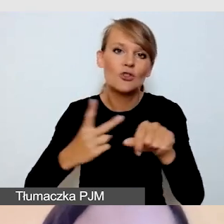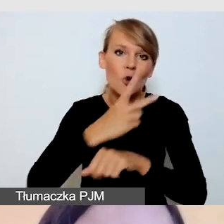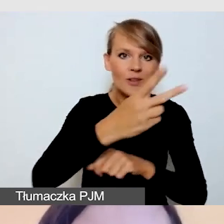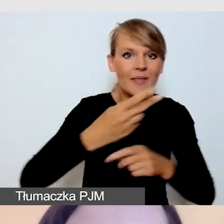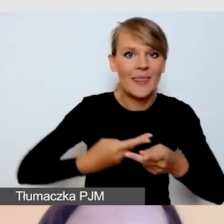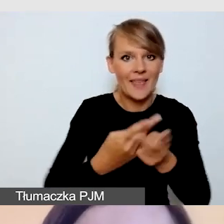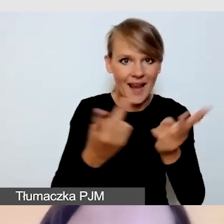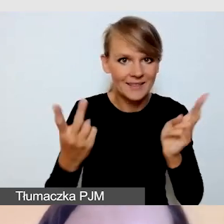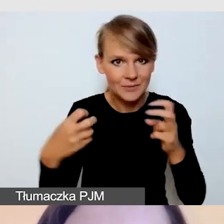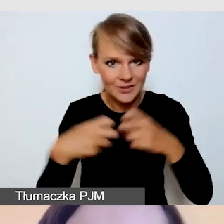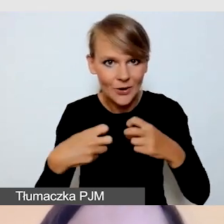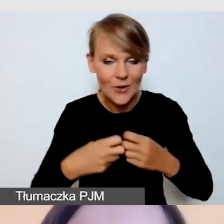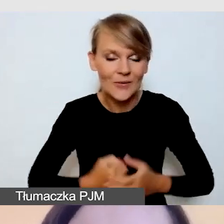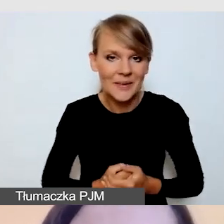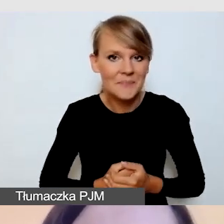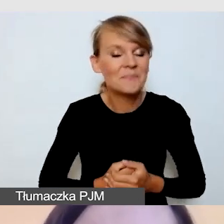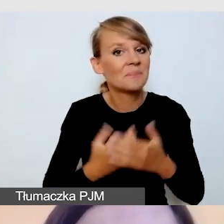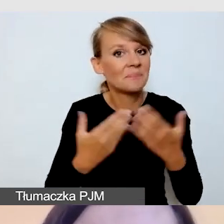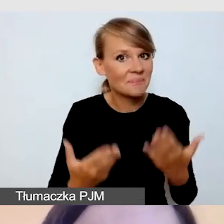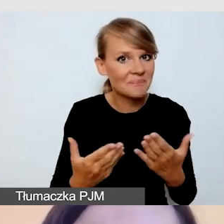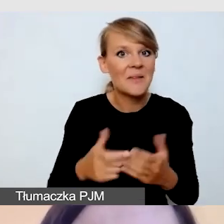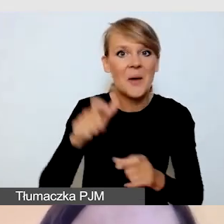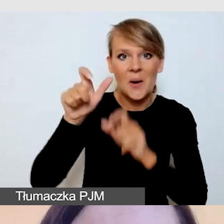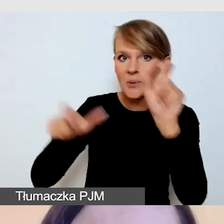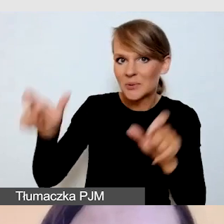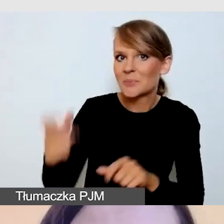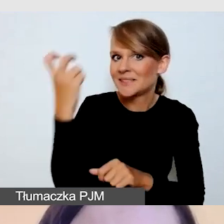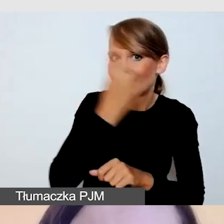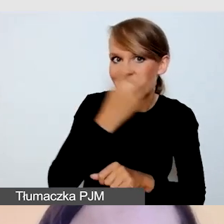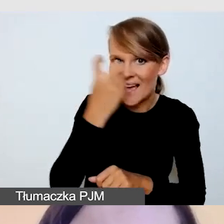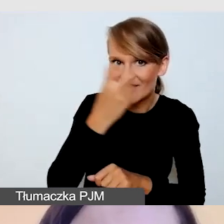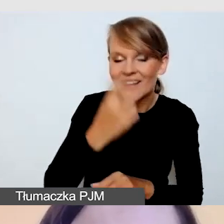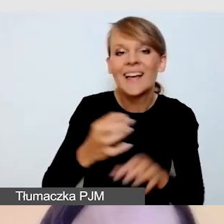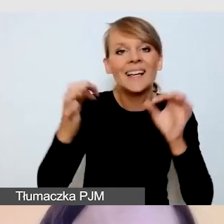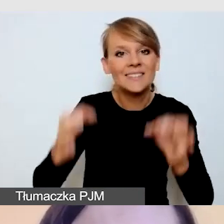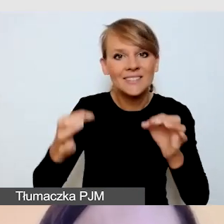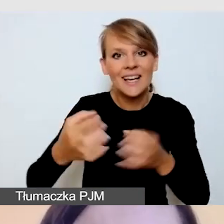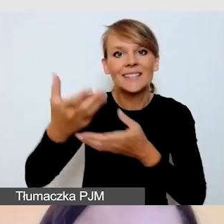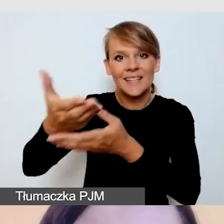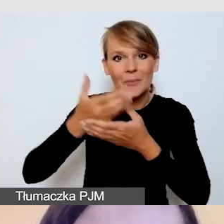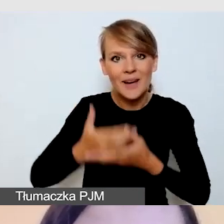W tym ciekawym gronie zaproszę państwa dzisiaj na spotkanie.